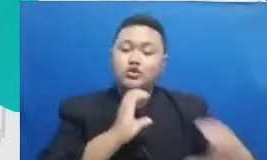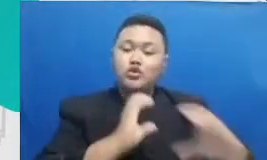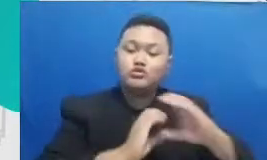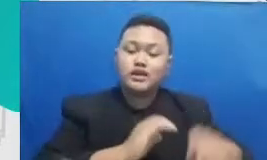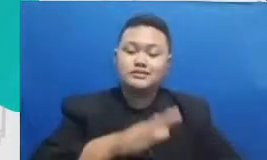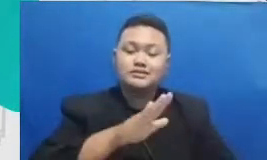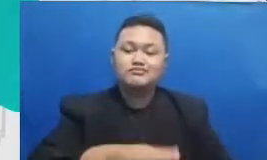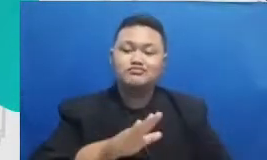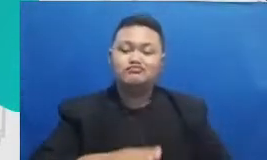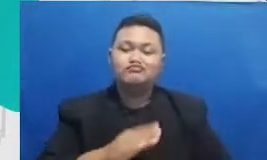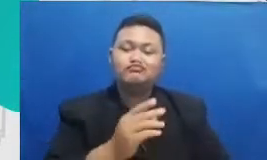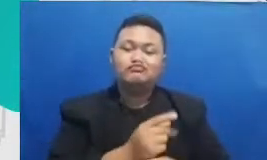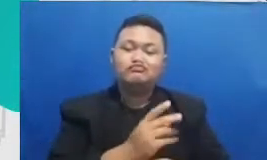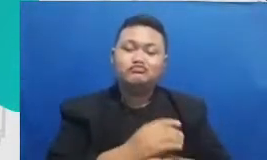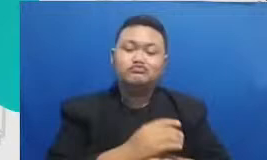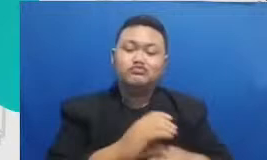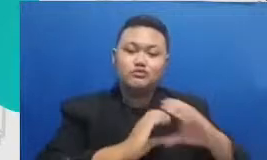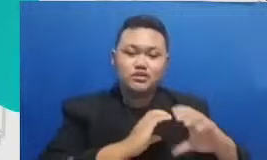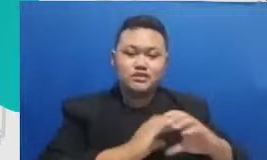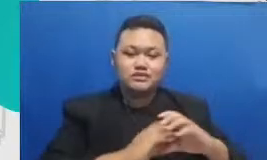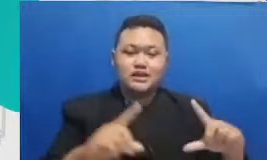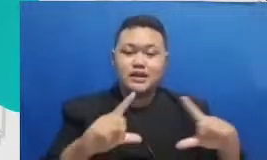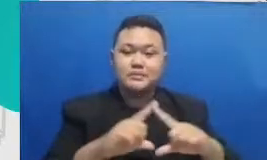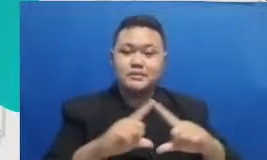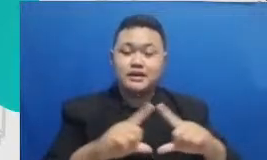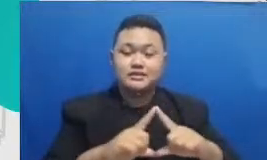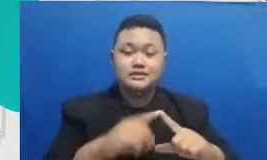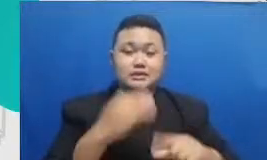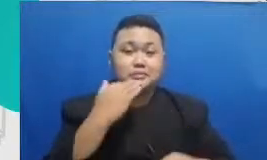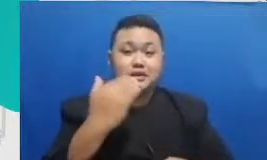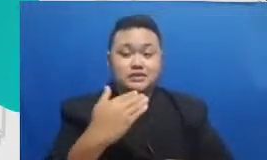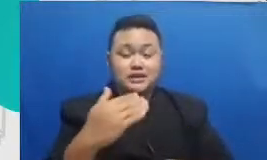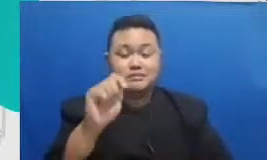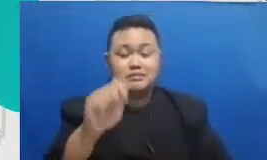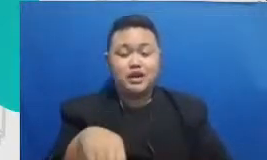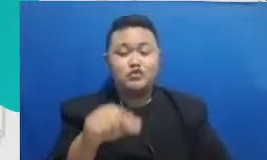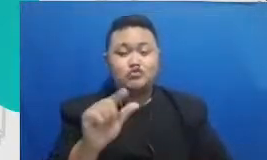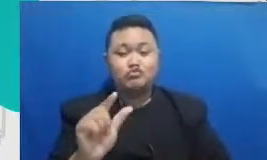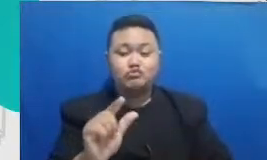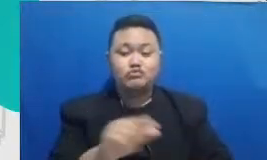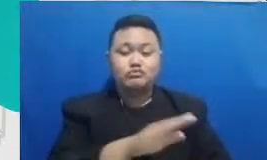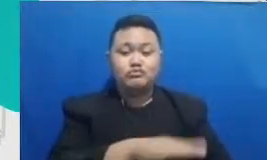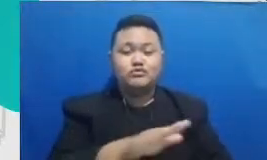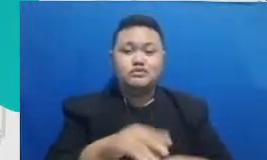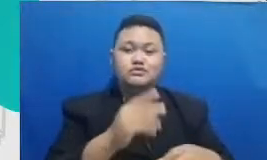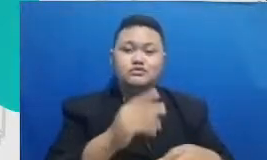untuk berinteraksi dengan dengan antara guru dengan murid itu adalah aplikasi-aplikasi LMS